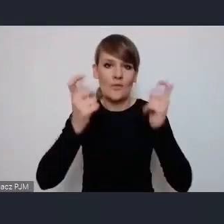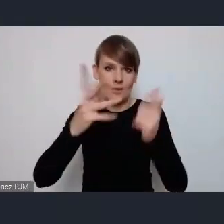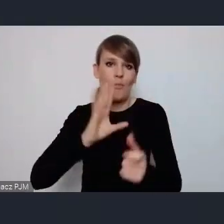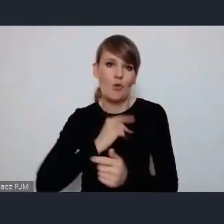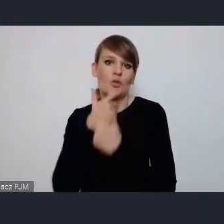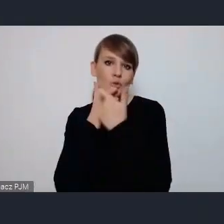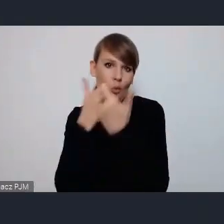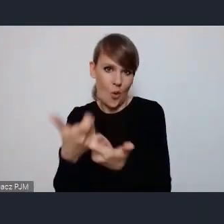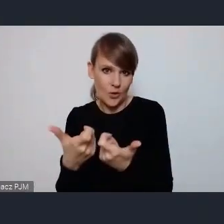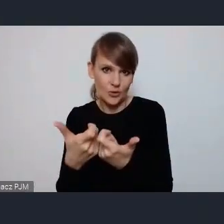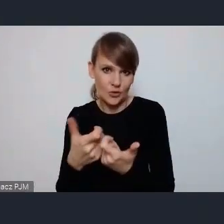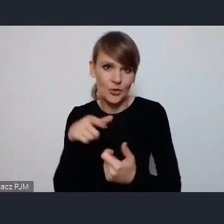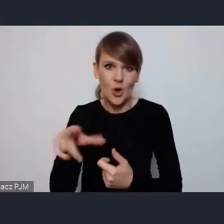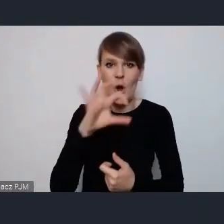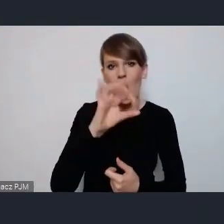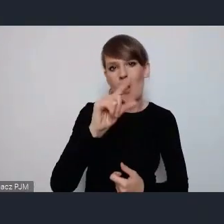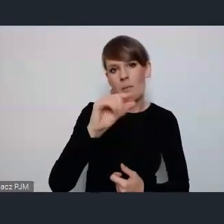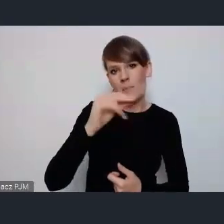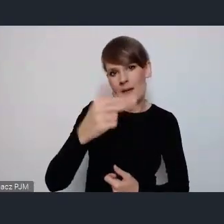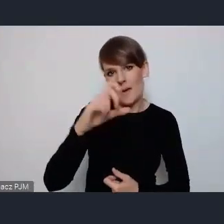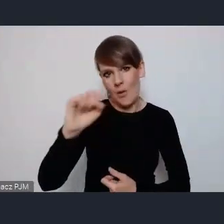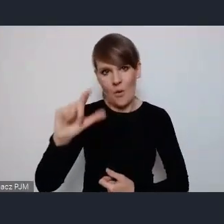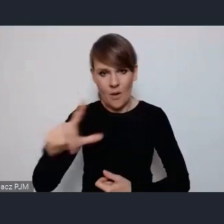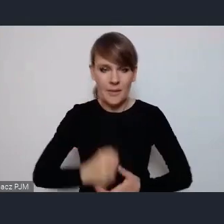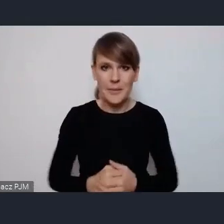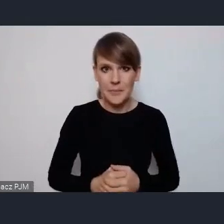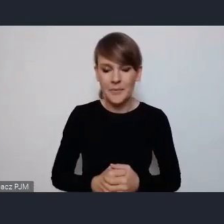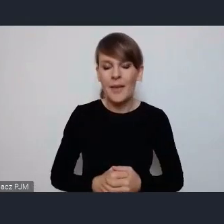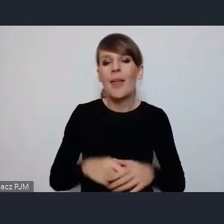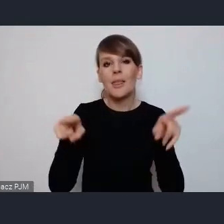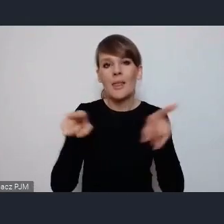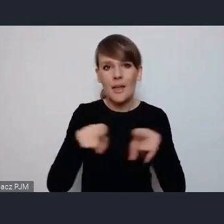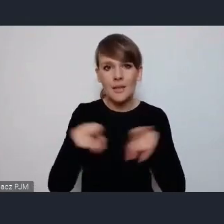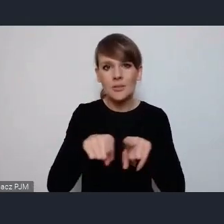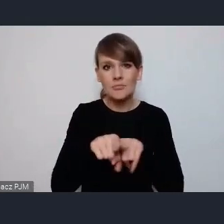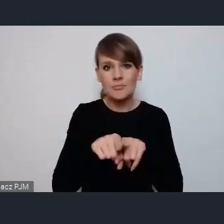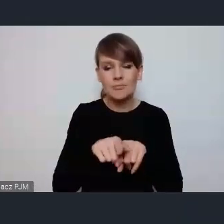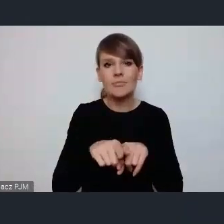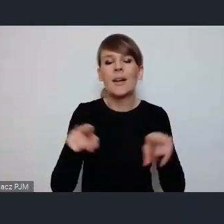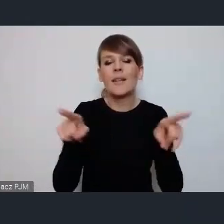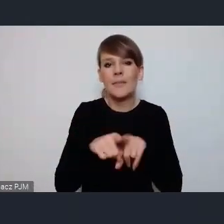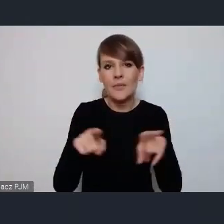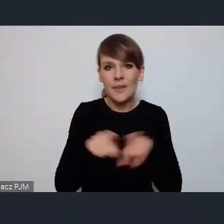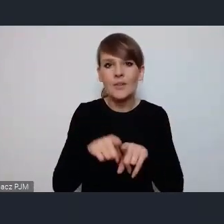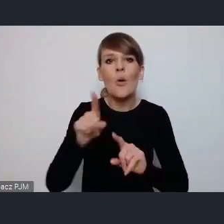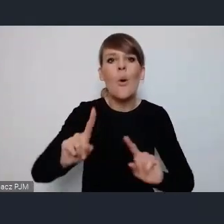W ramach tego OpenCoru, ponadto praktycznie jeśli chodzi o organizacja pozarządowe one będą